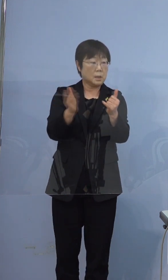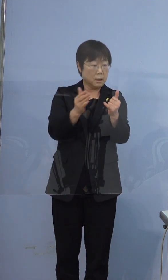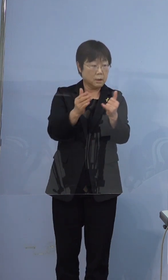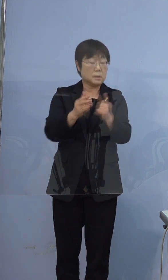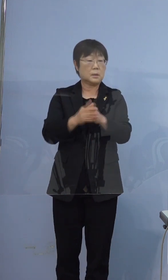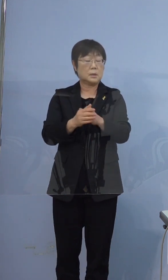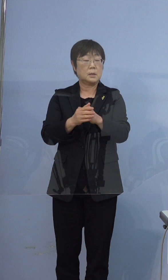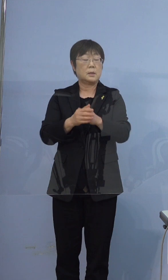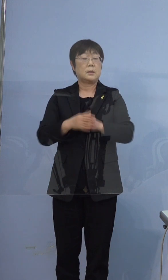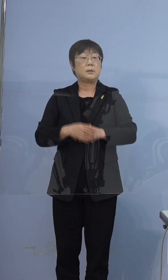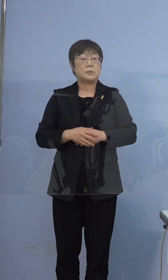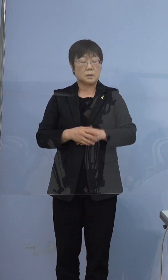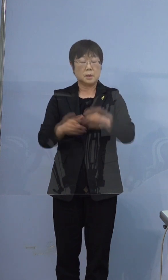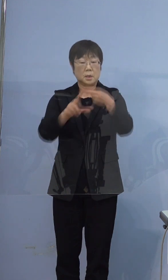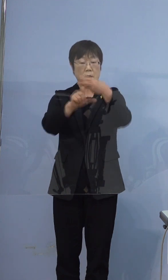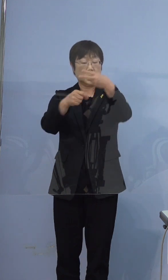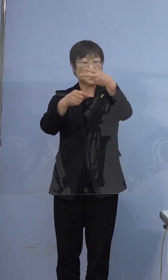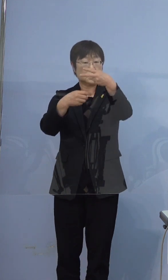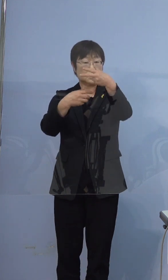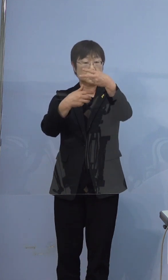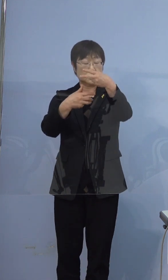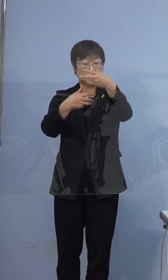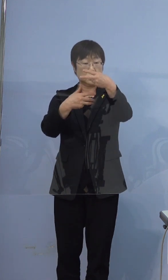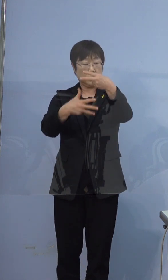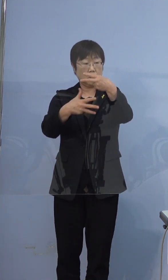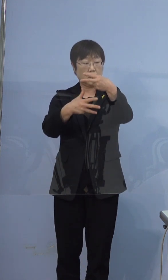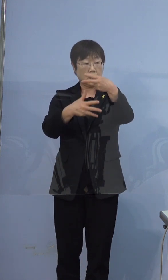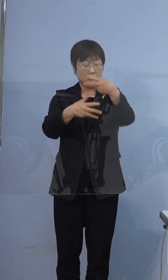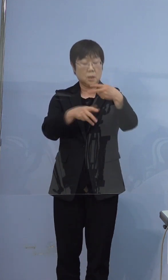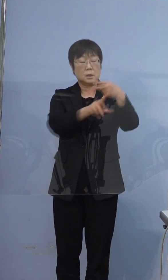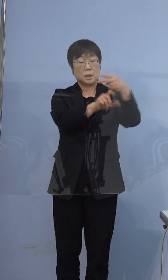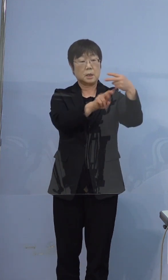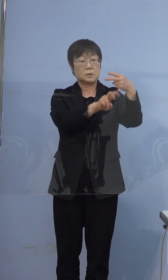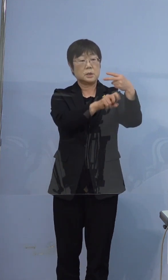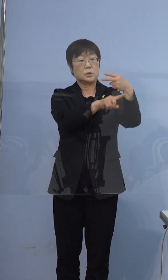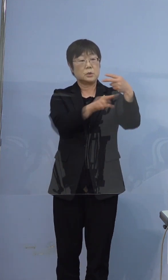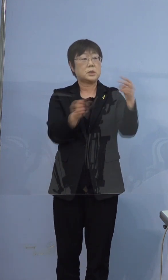スタートしますので2月8日から2月21日まで（です）